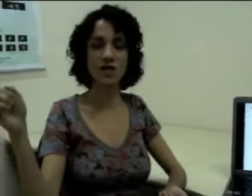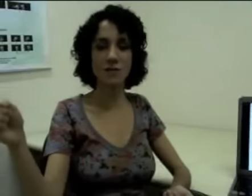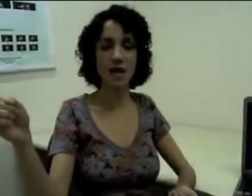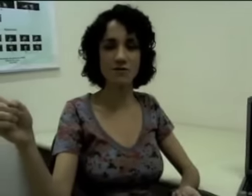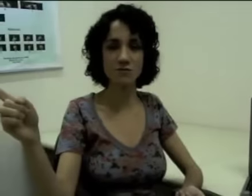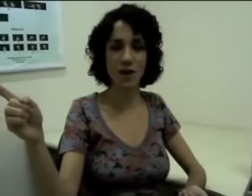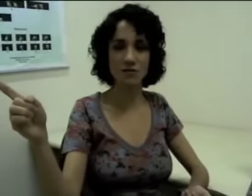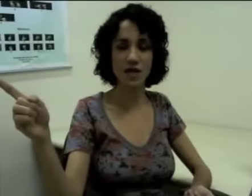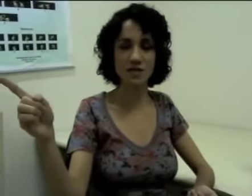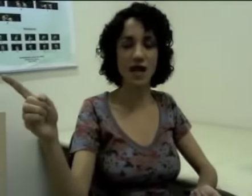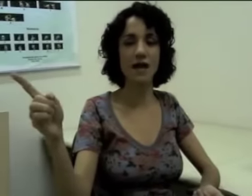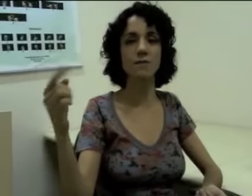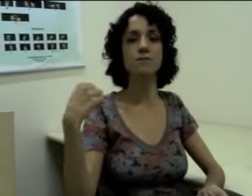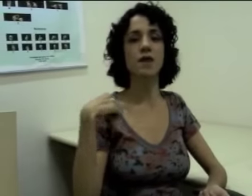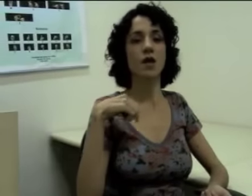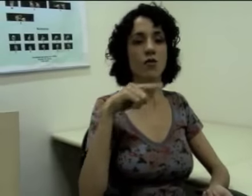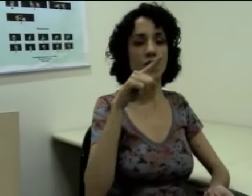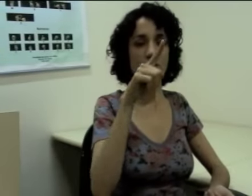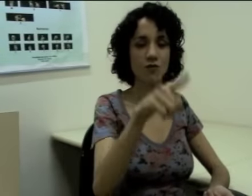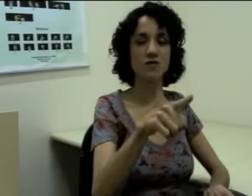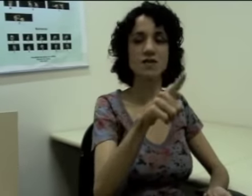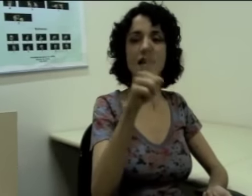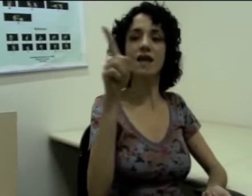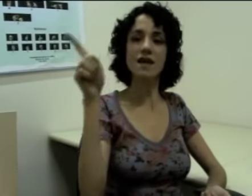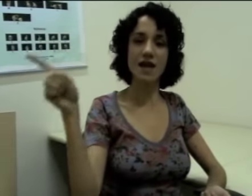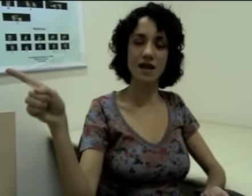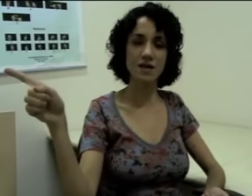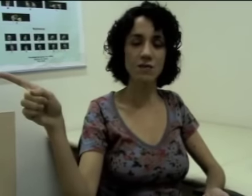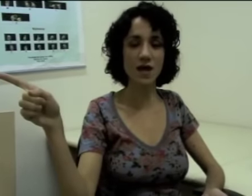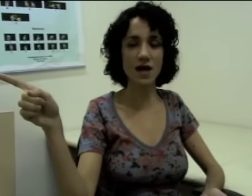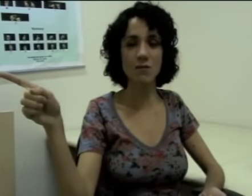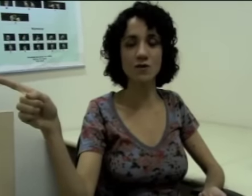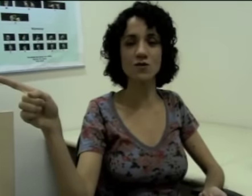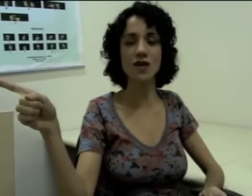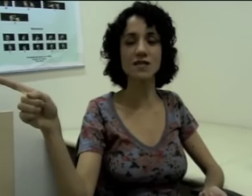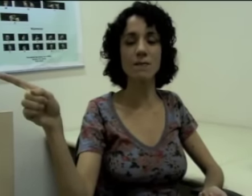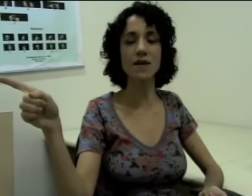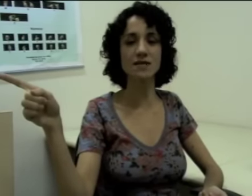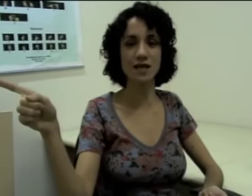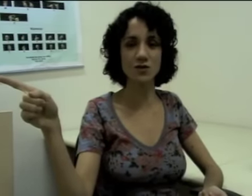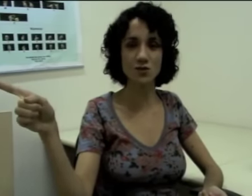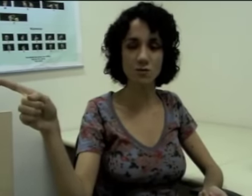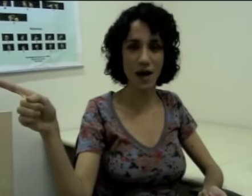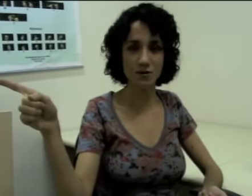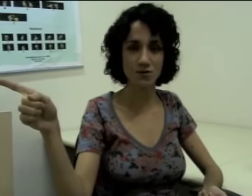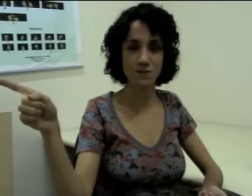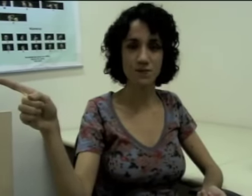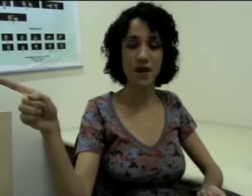num determinado espaço da sala eu falo “você” e “ele”, (sinalização) porque aquela pessoa está presente no espaço.